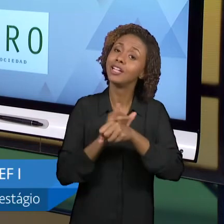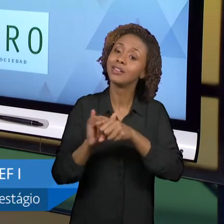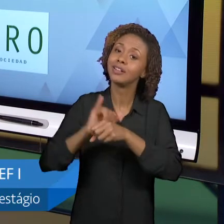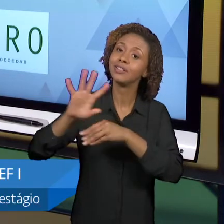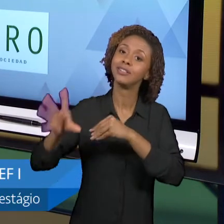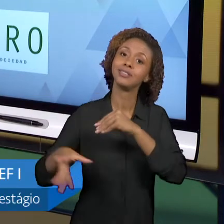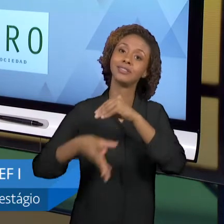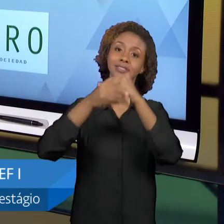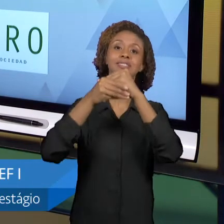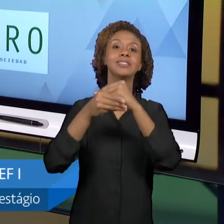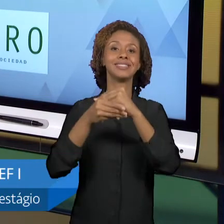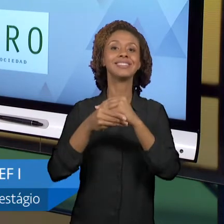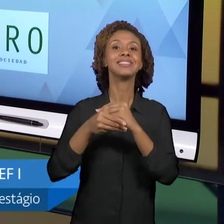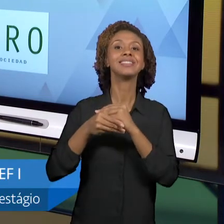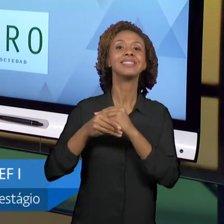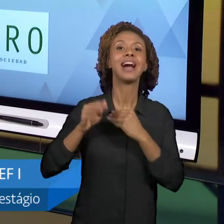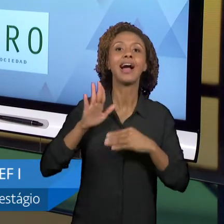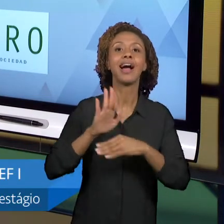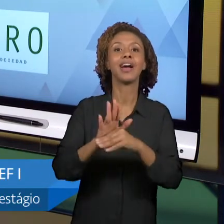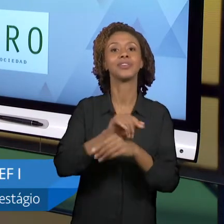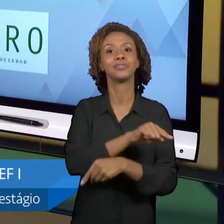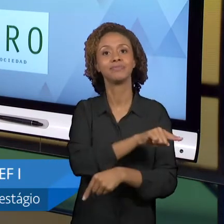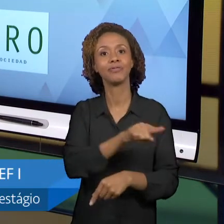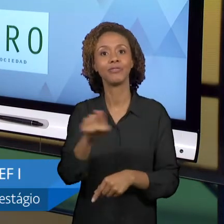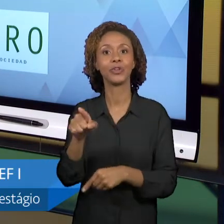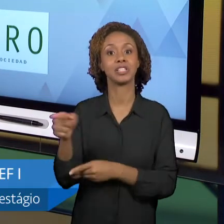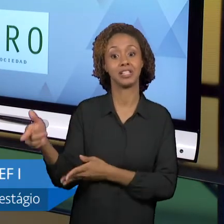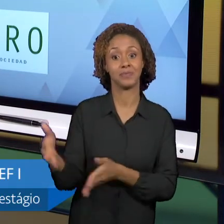TRAJETÓRIA QUE É OUSADA, MAS QUE É MUITO